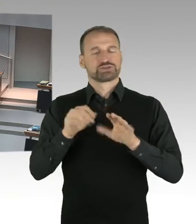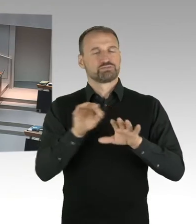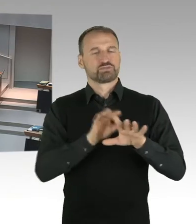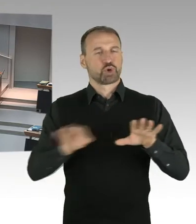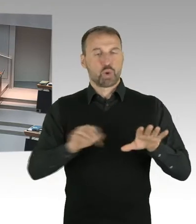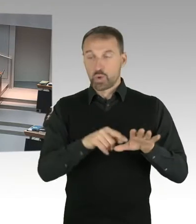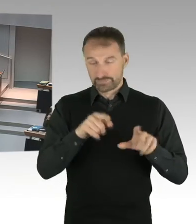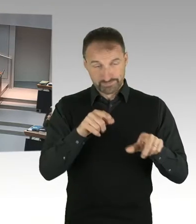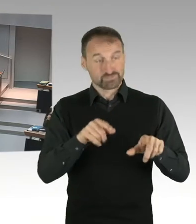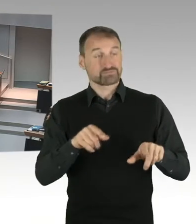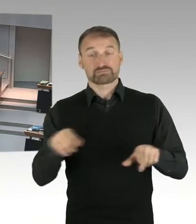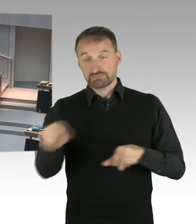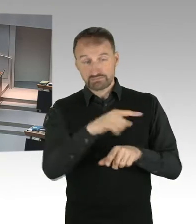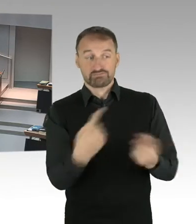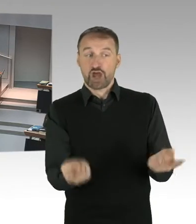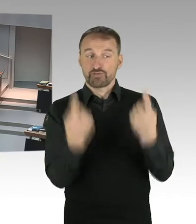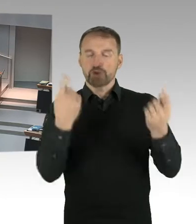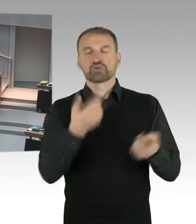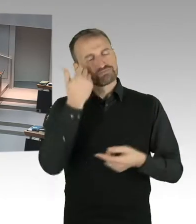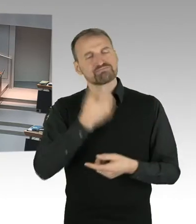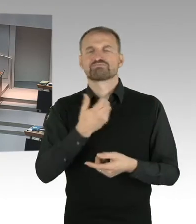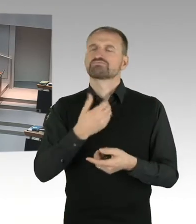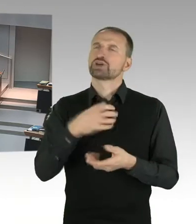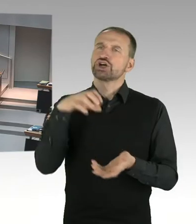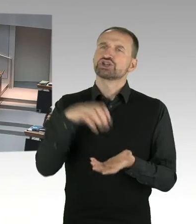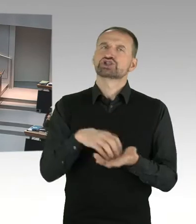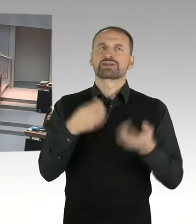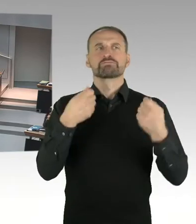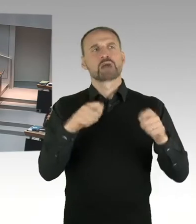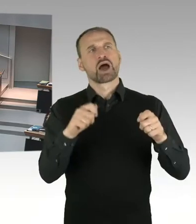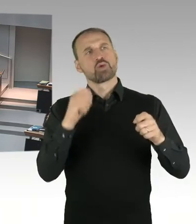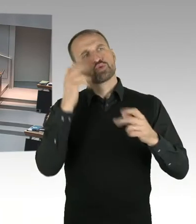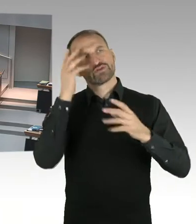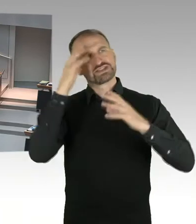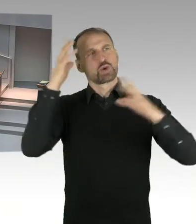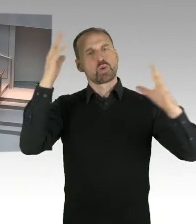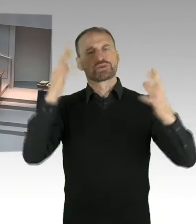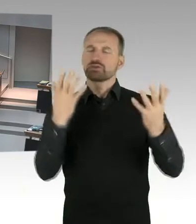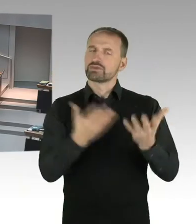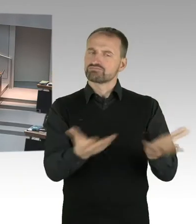Nach meinem Eindruck ist insbesondere dieses Workshop Verfahren und die anschließende Ausstellung, Auslöser dafür gewesen,